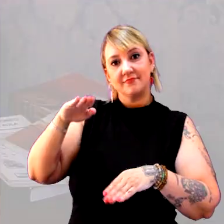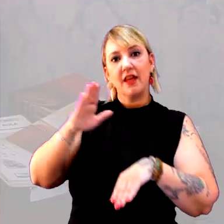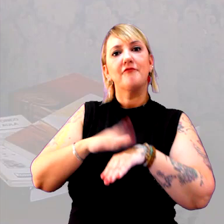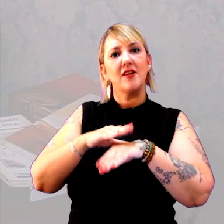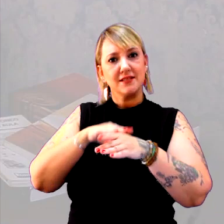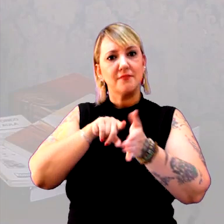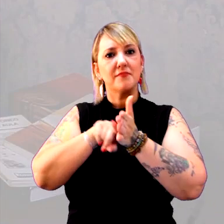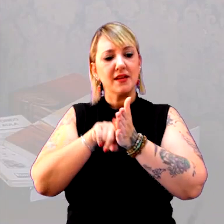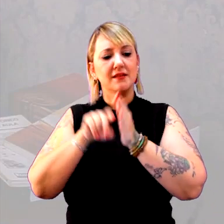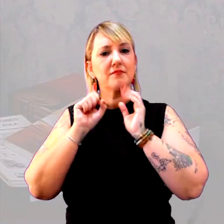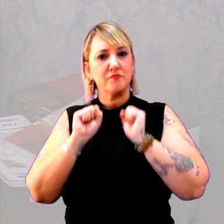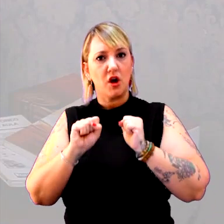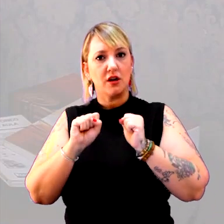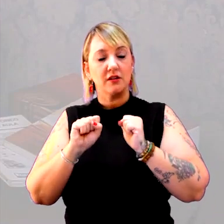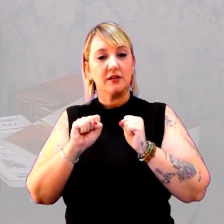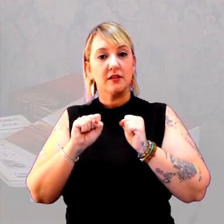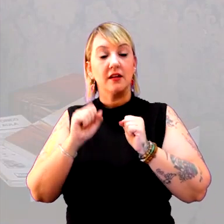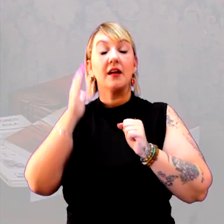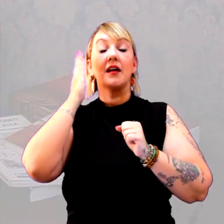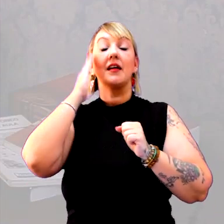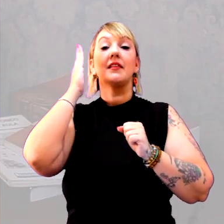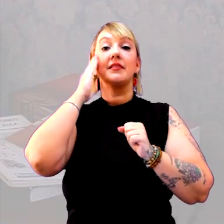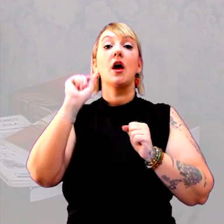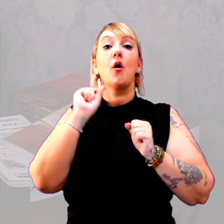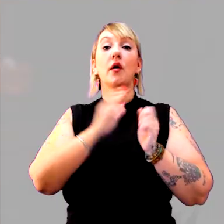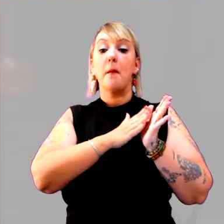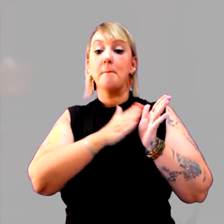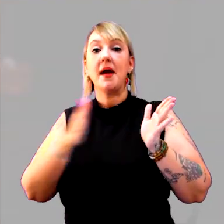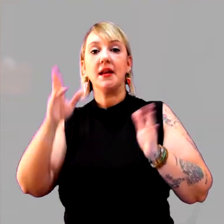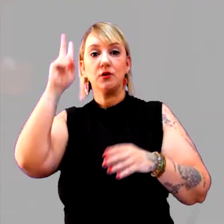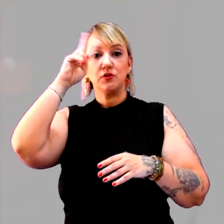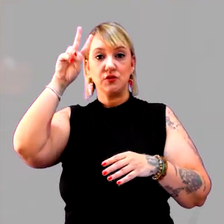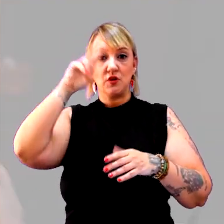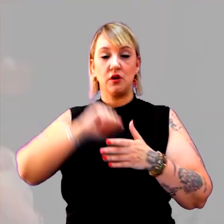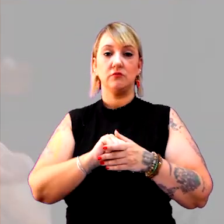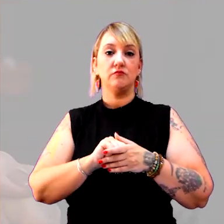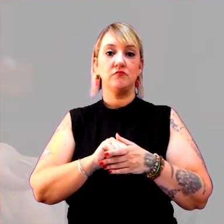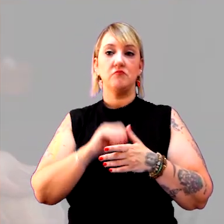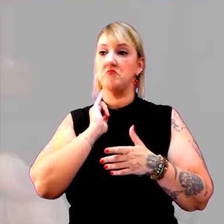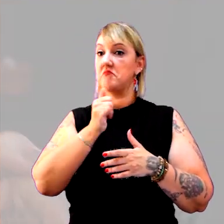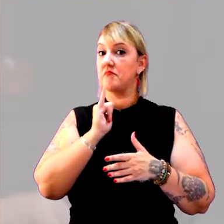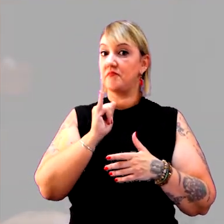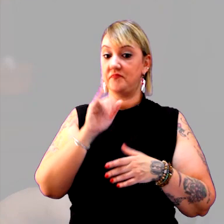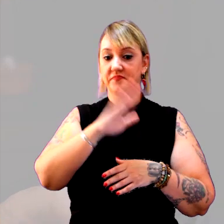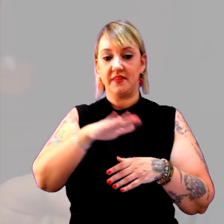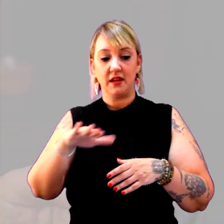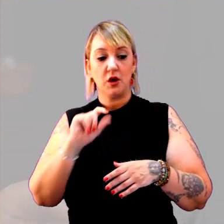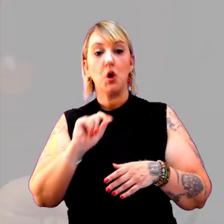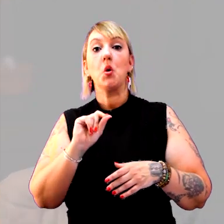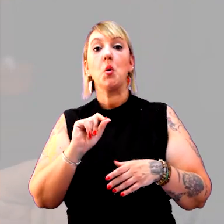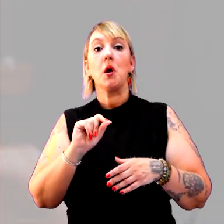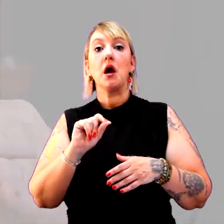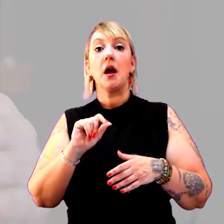E chegar a uma ideia do que é período histórico. Eu não digo ao aluno o que é um período histórico,